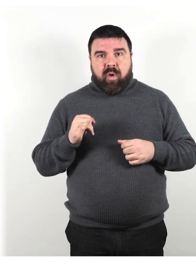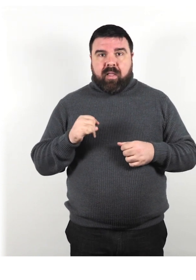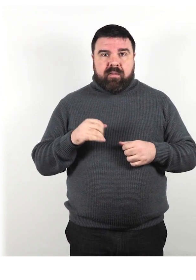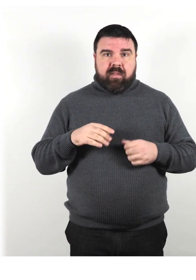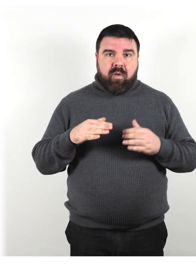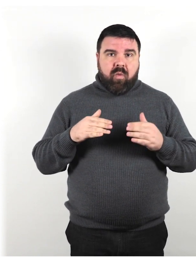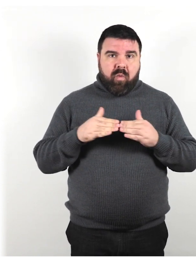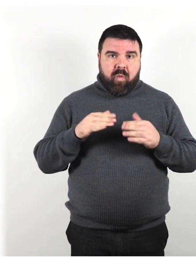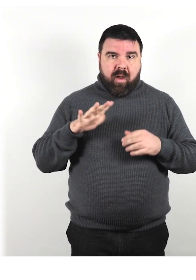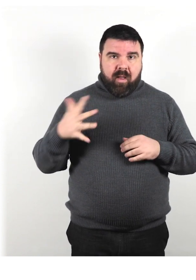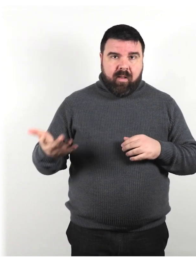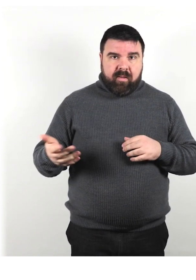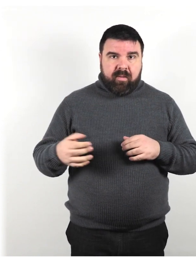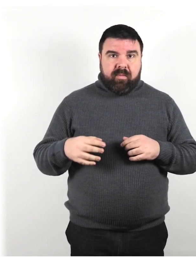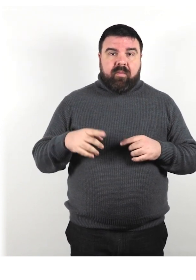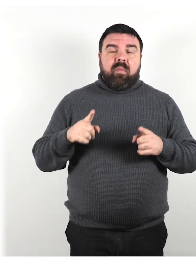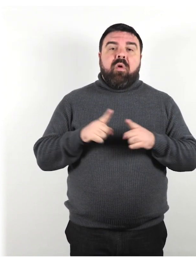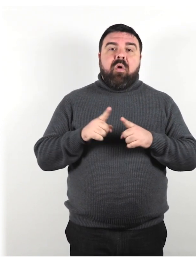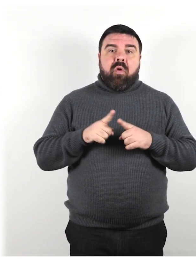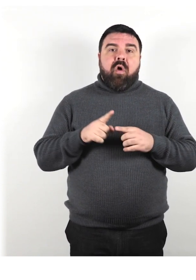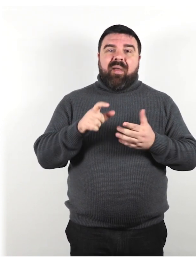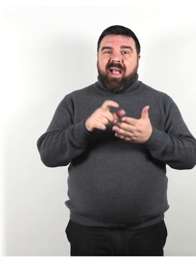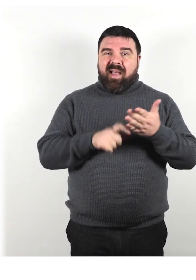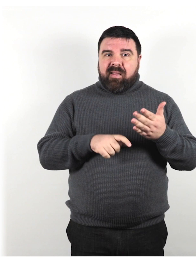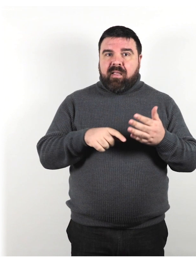Come riportato nell'articolo del "Disablelives"